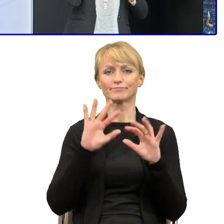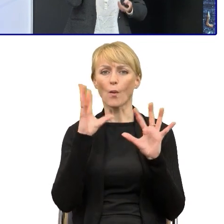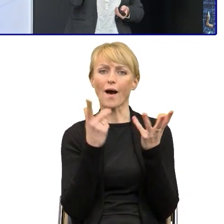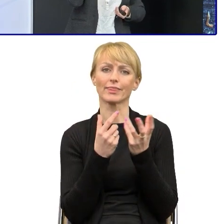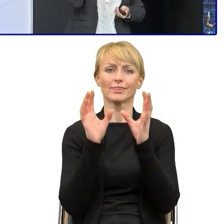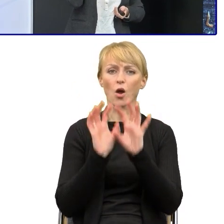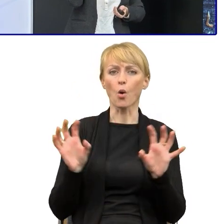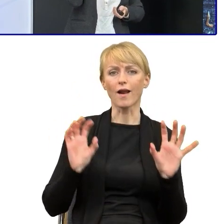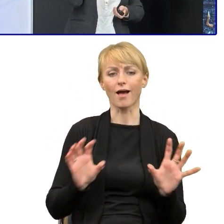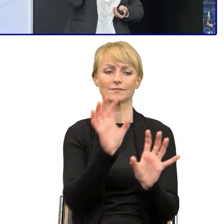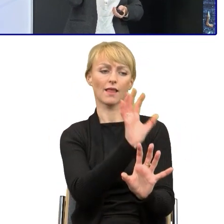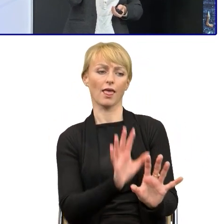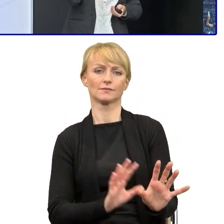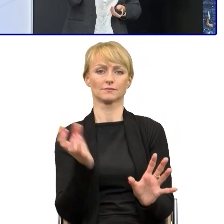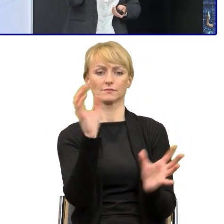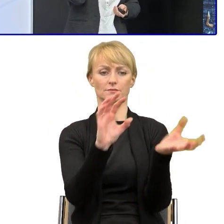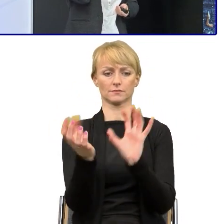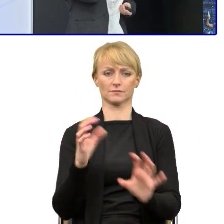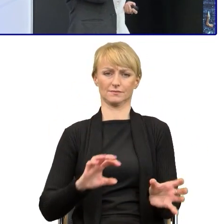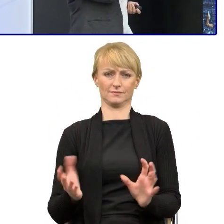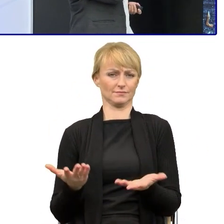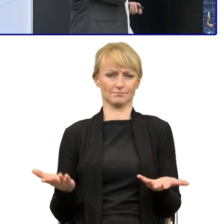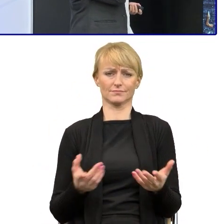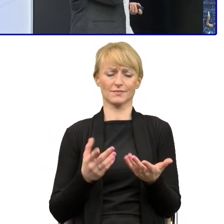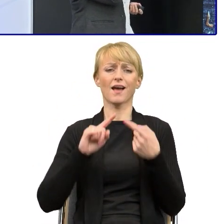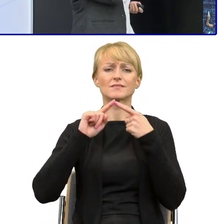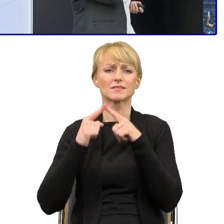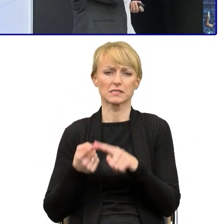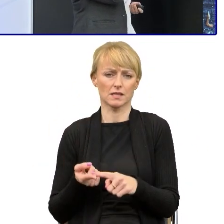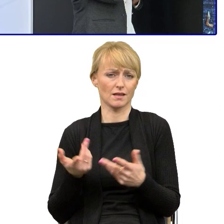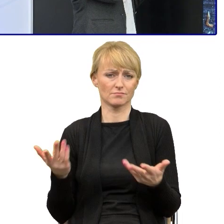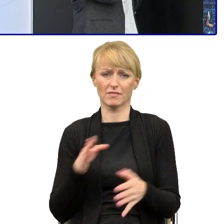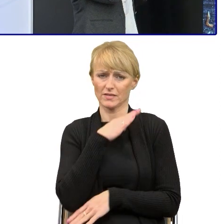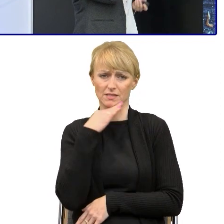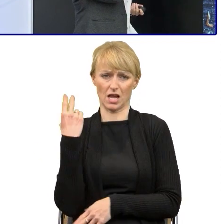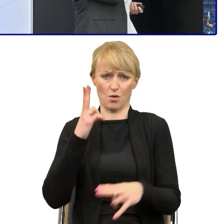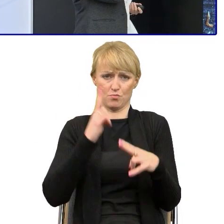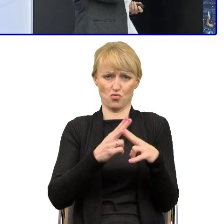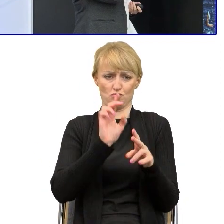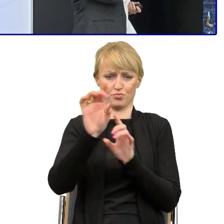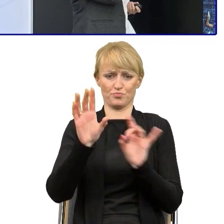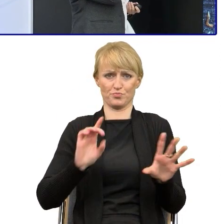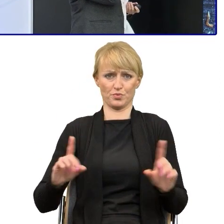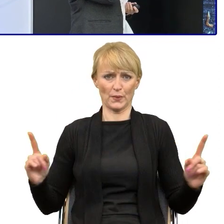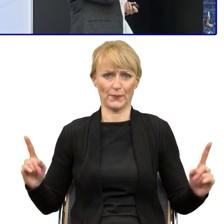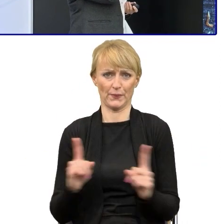znaczą dokładnie tyle samo... a ich długość jest znacznie krótsza,